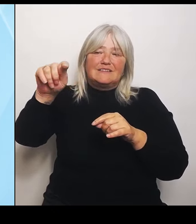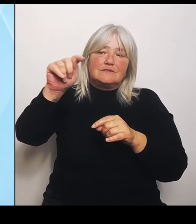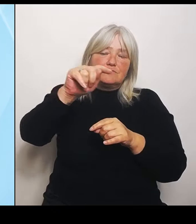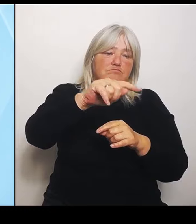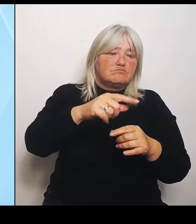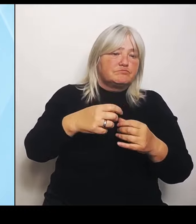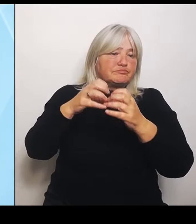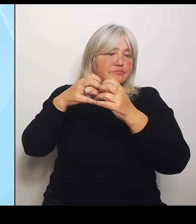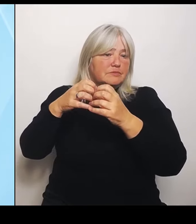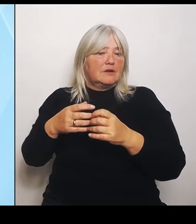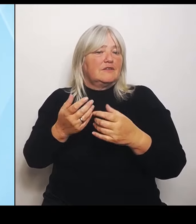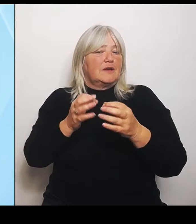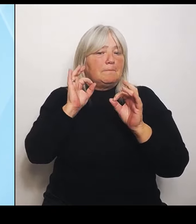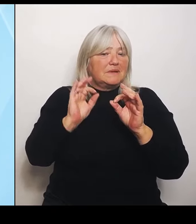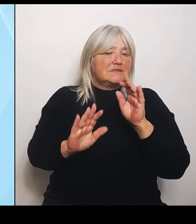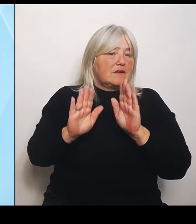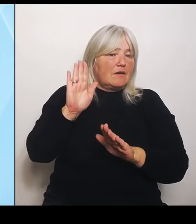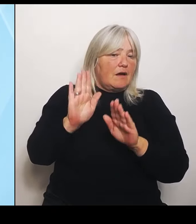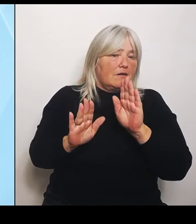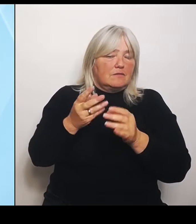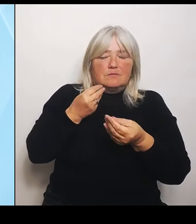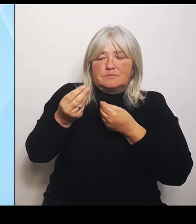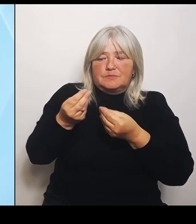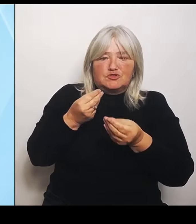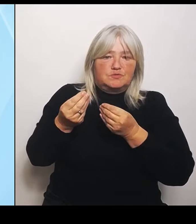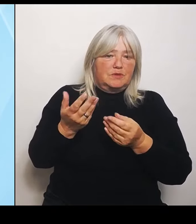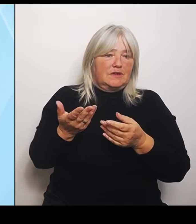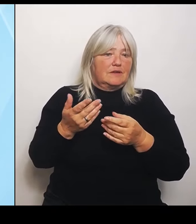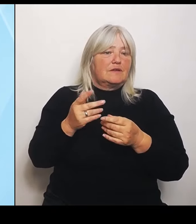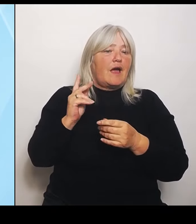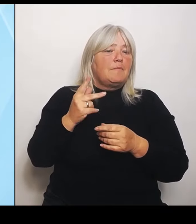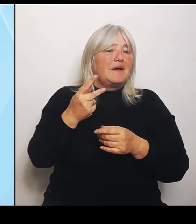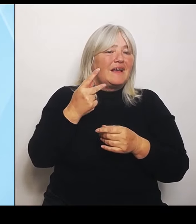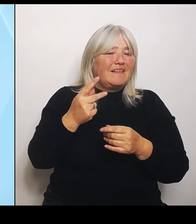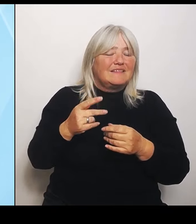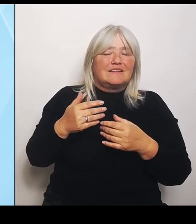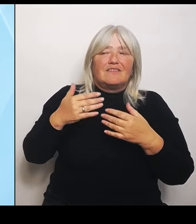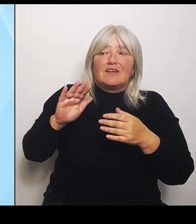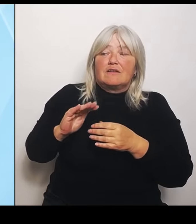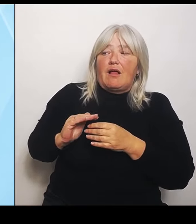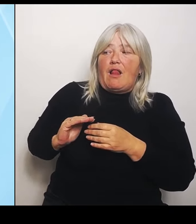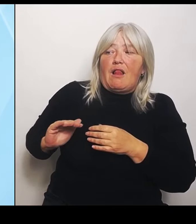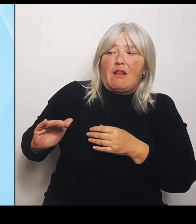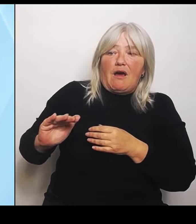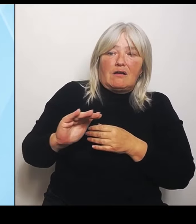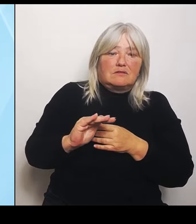zu haben, die sehr ländlich liegt und wo jetzt kein unmittelbares Erreichen ist vom Universitätsklinikum, da hilft mir das nichts zu sage:.